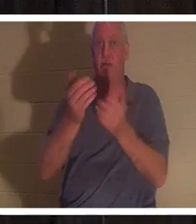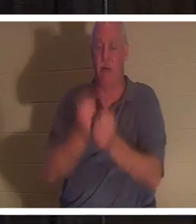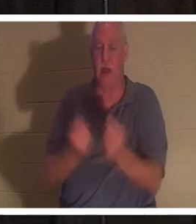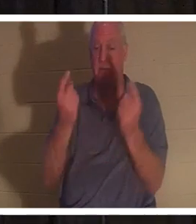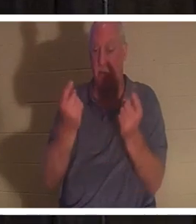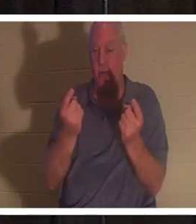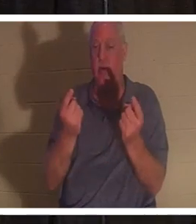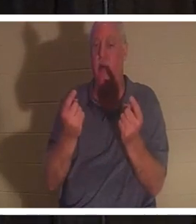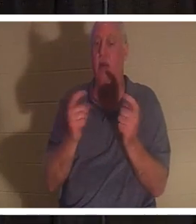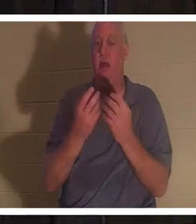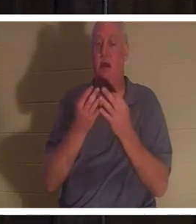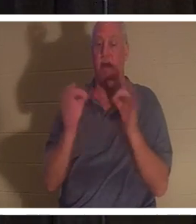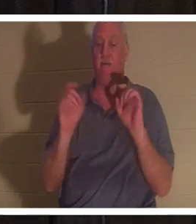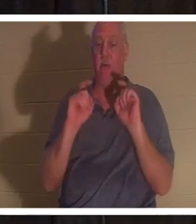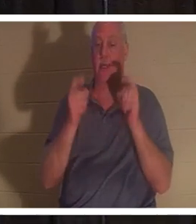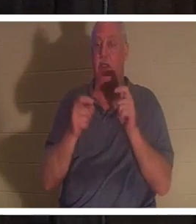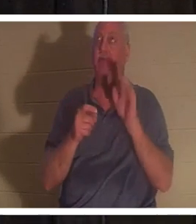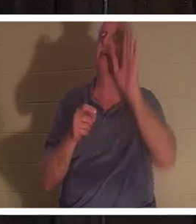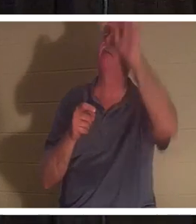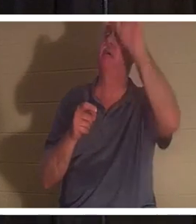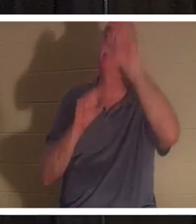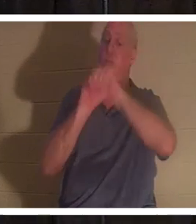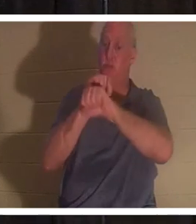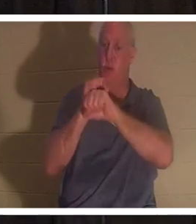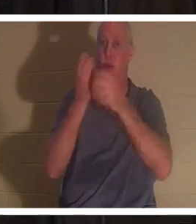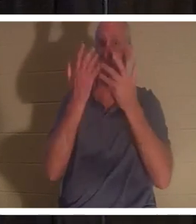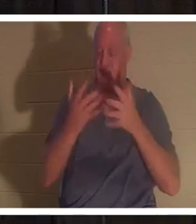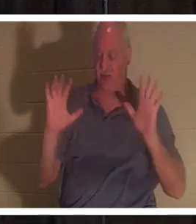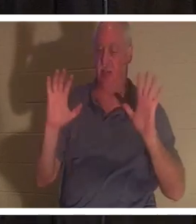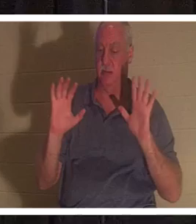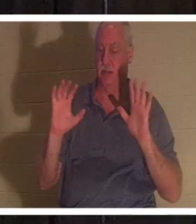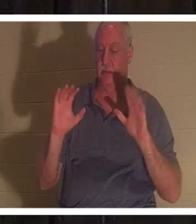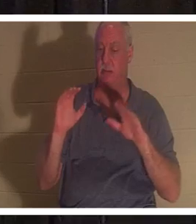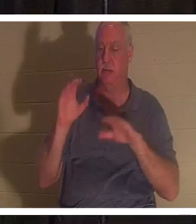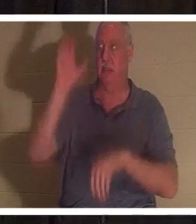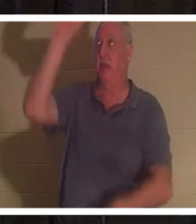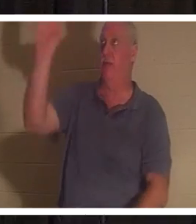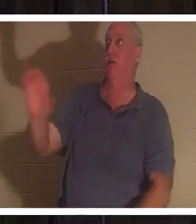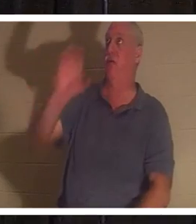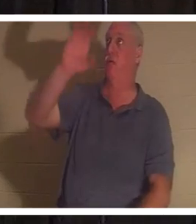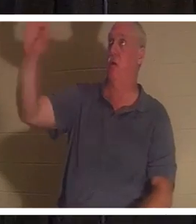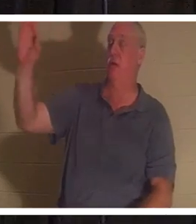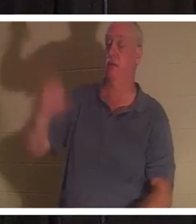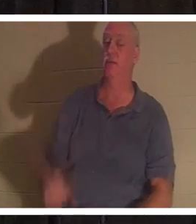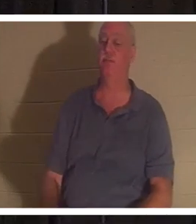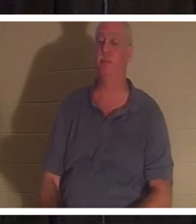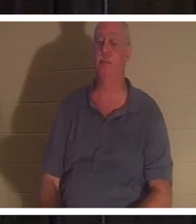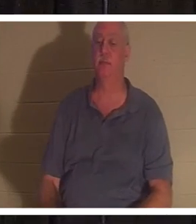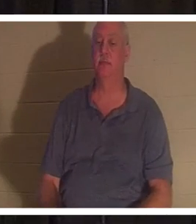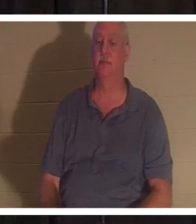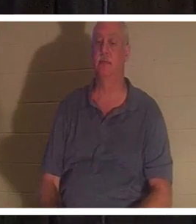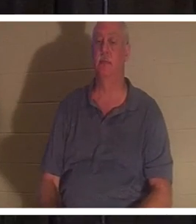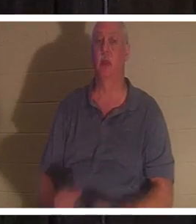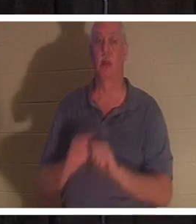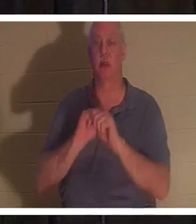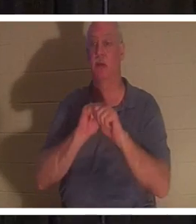갈바리의 십자가에서 완성하신 이 일을 값없이 선물로 주셨습니다. “내게 오는 너희는 다